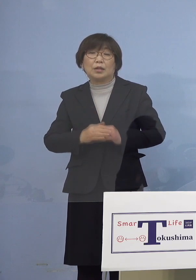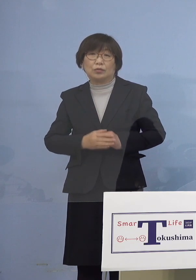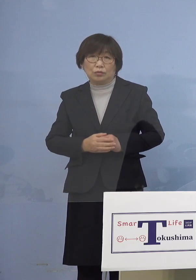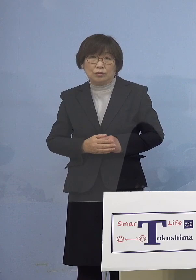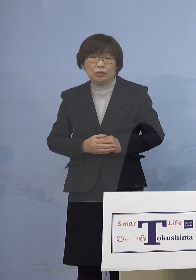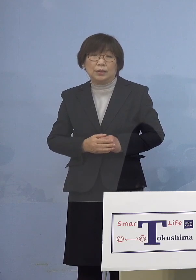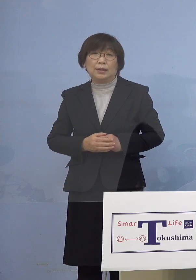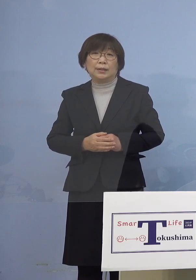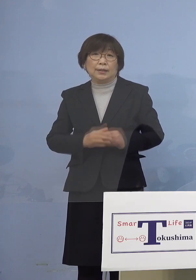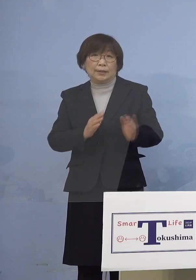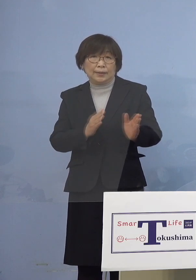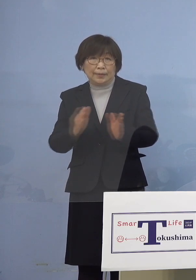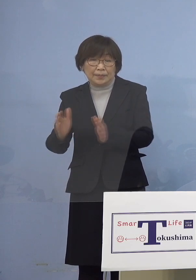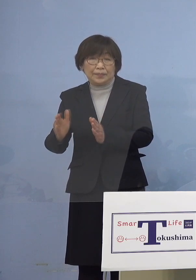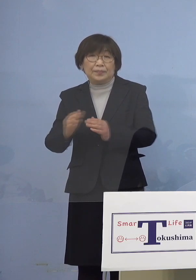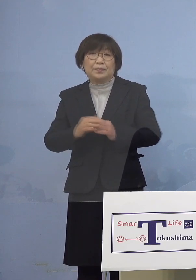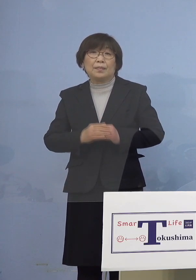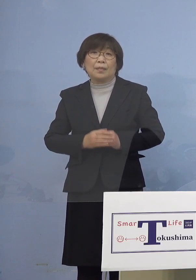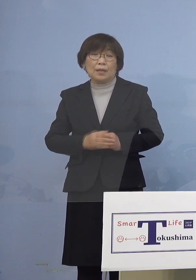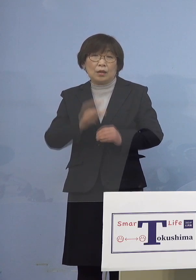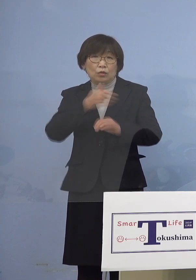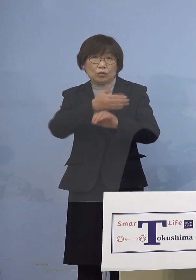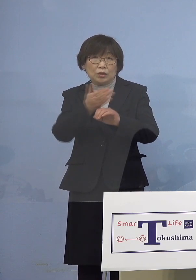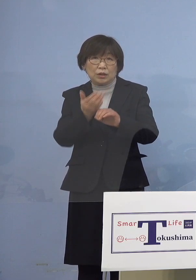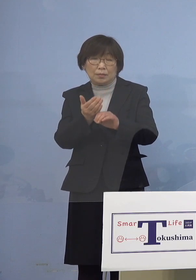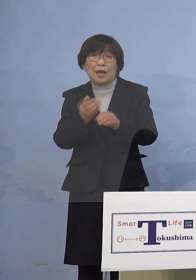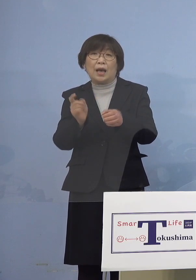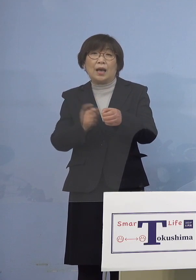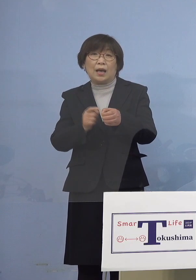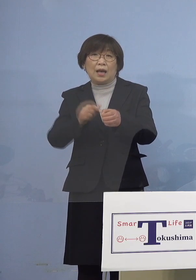それではこれを受けまして 「とくしまアラート」に関わる